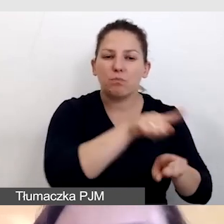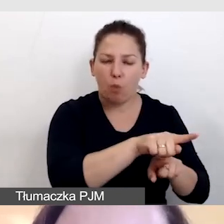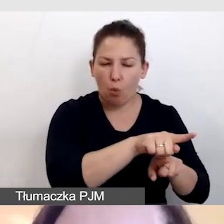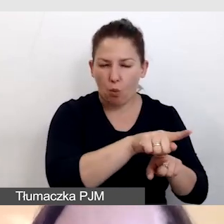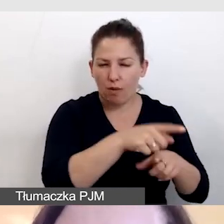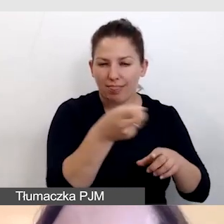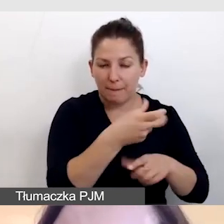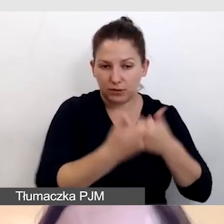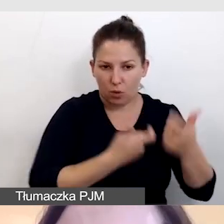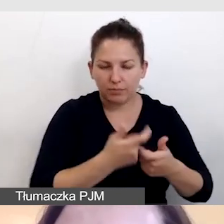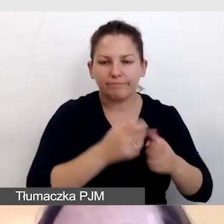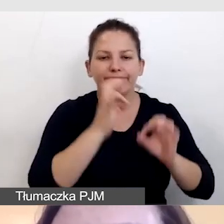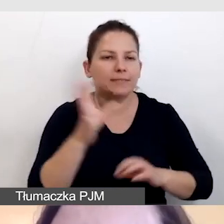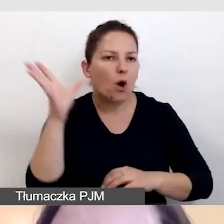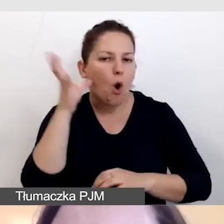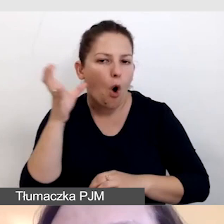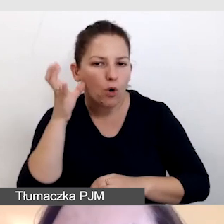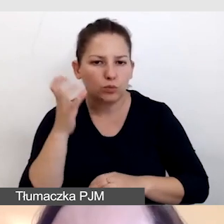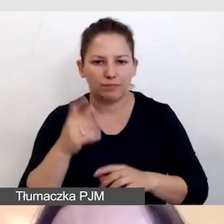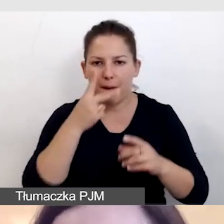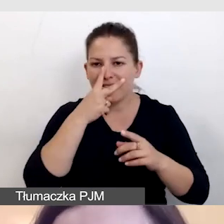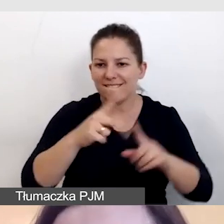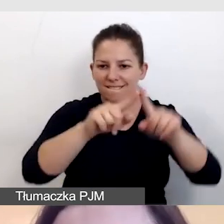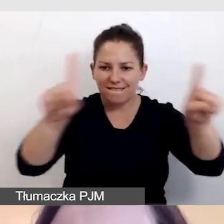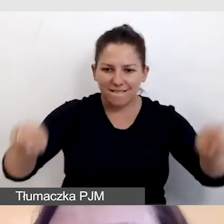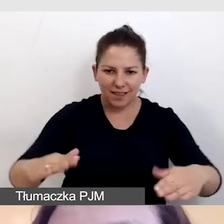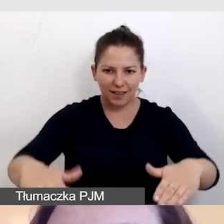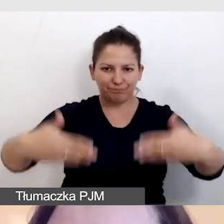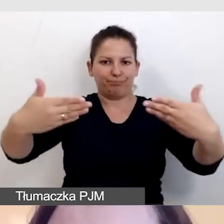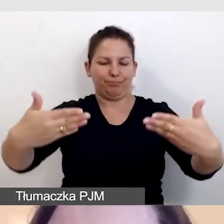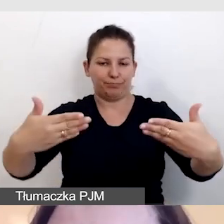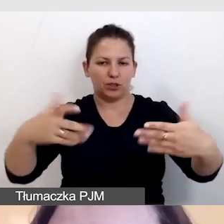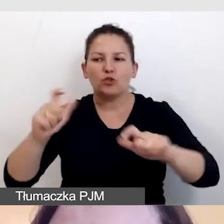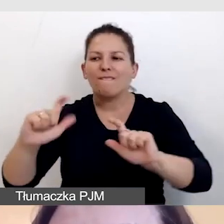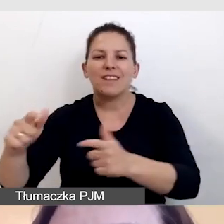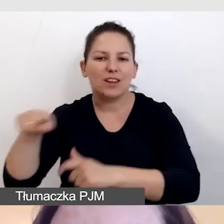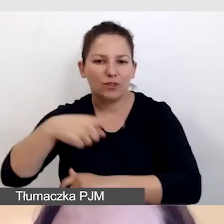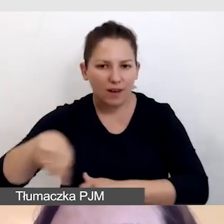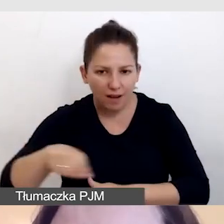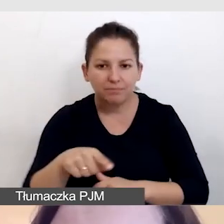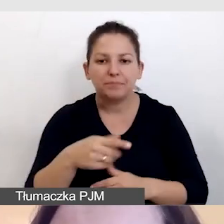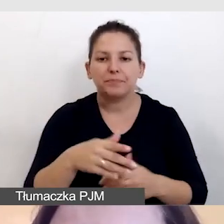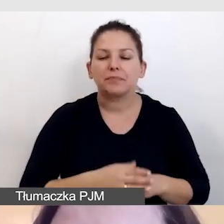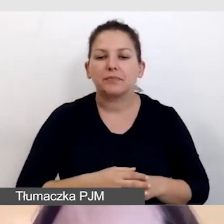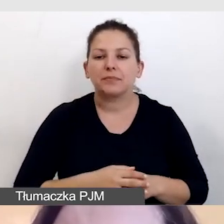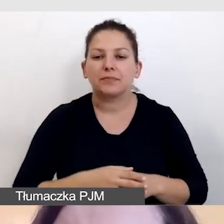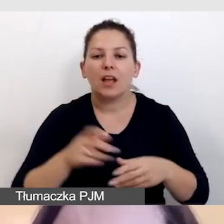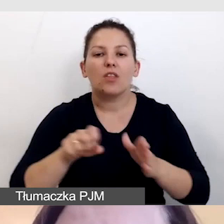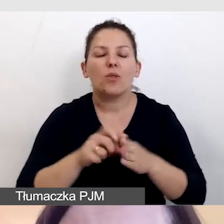Możemy to zrobić za pomocą narzędzi wykorzystywanych do transmisji, do streamingu,